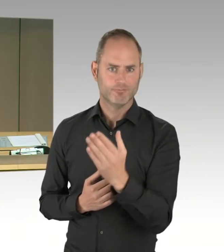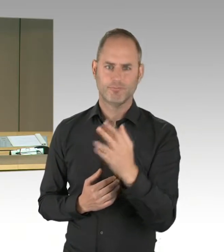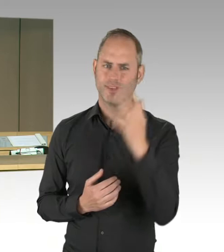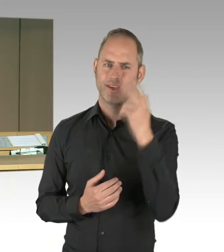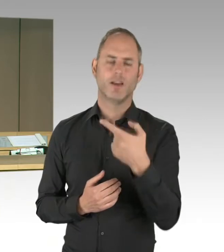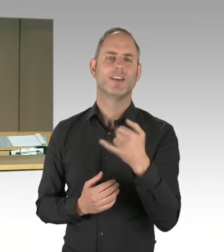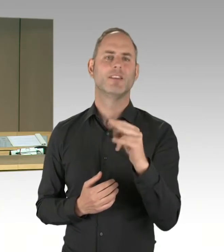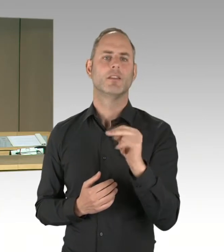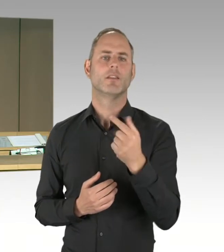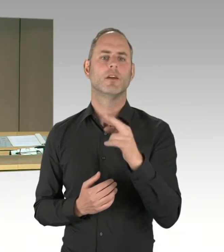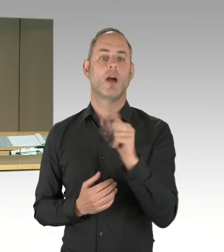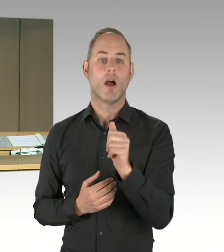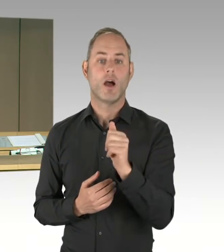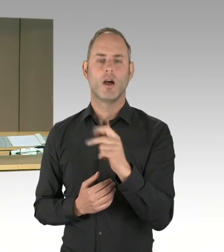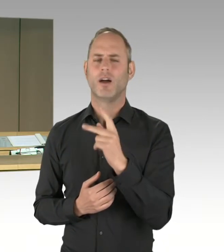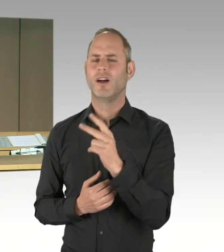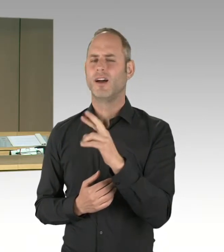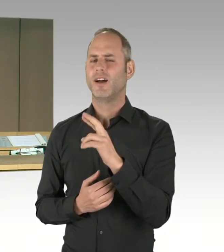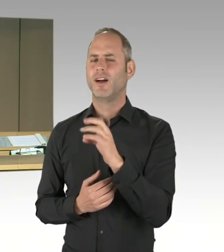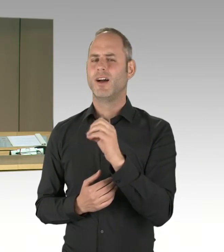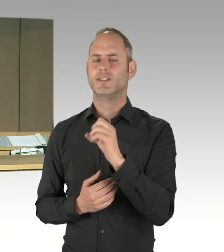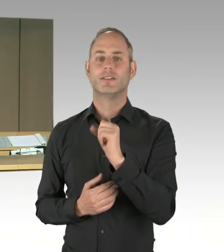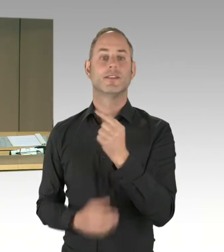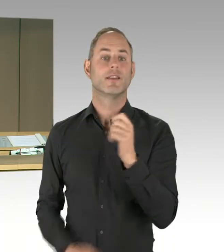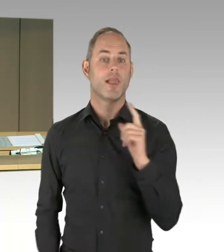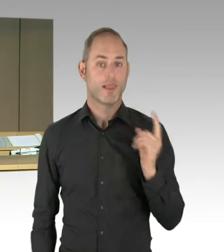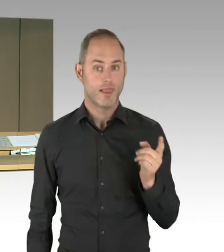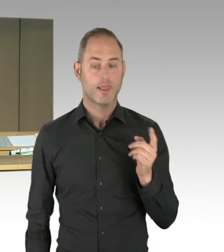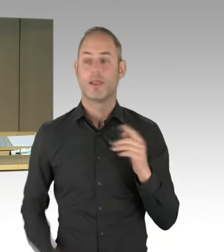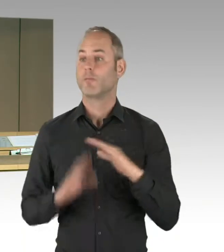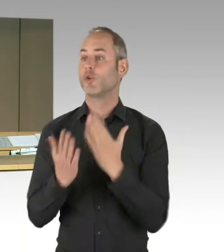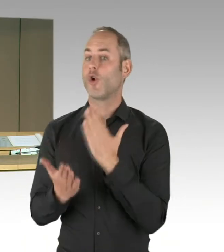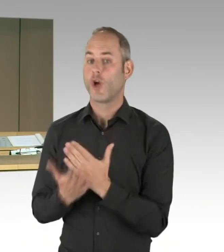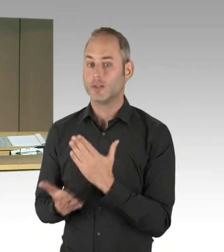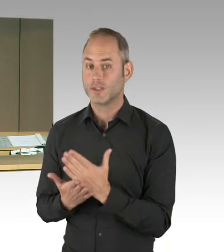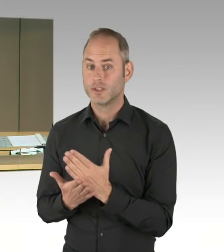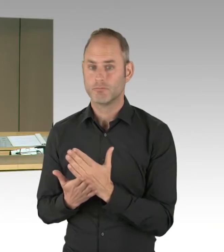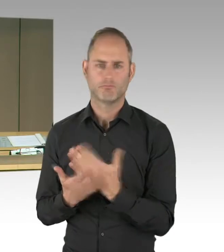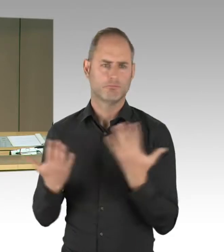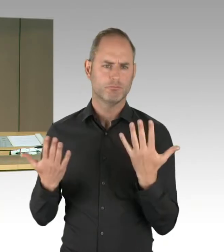Bei Bedarf werde ich dann die Liste weiter verlesen. Wir starten mit Frau Remlinger. Bitte schön.